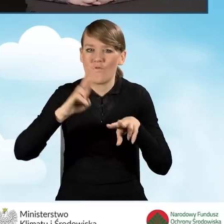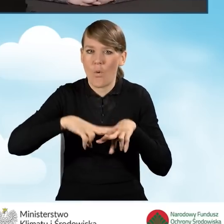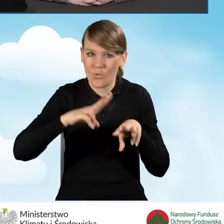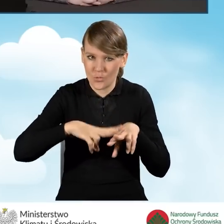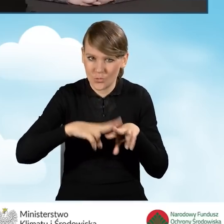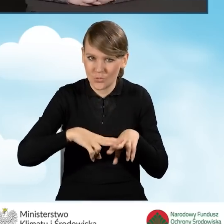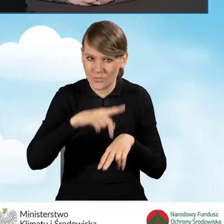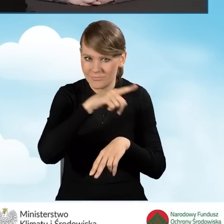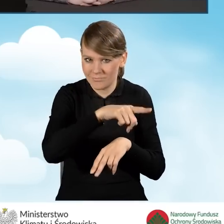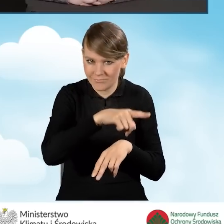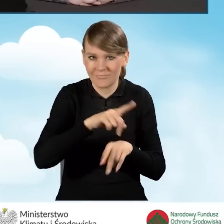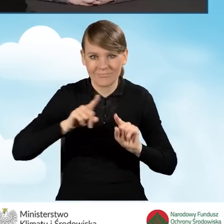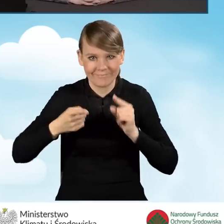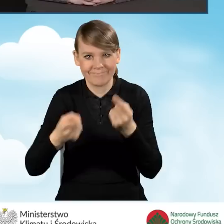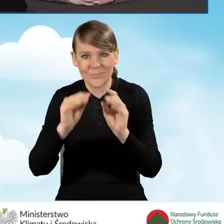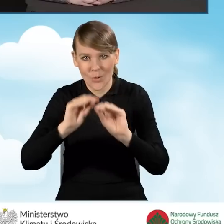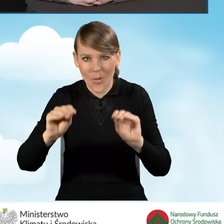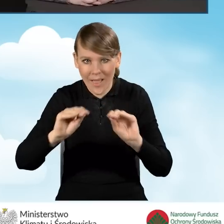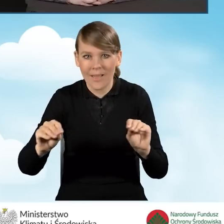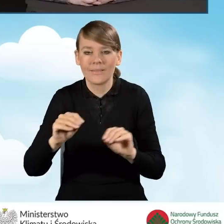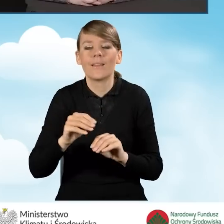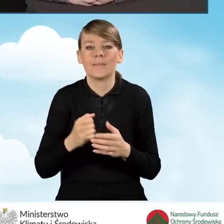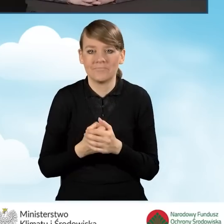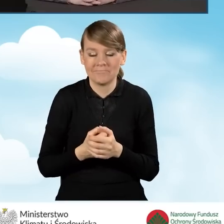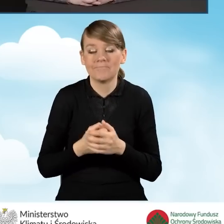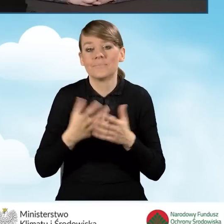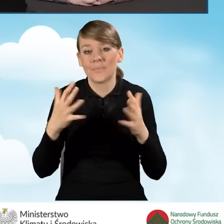Jeżeli chodzi o zakres programu, czyli pracownicy prowadzący punkt